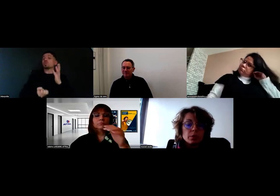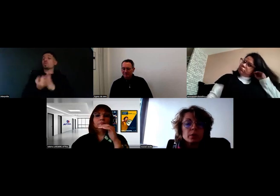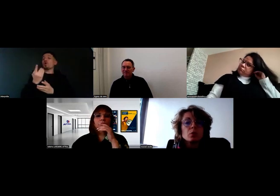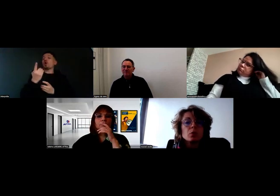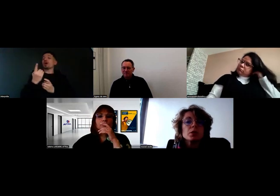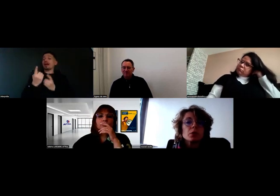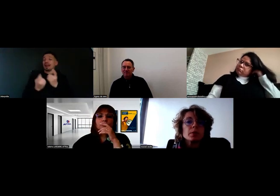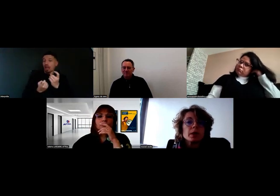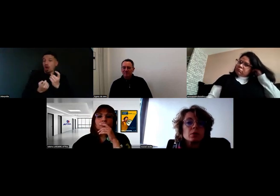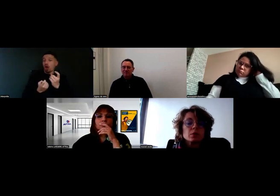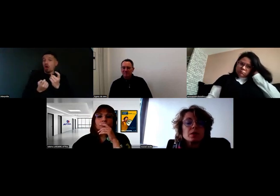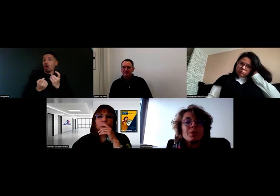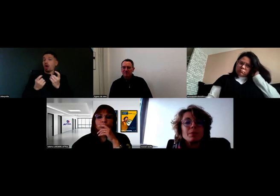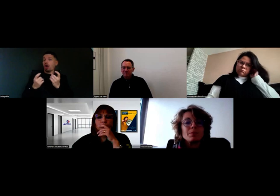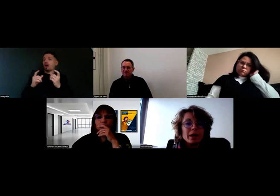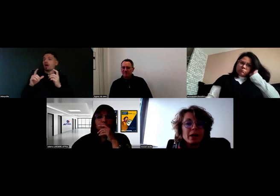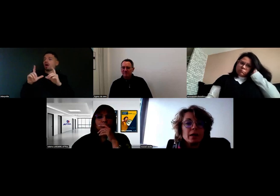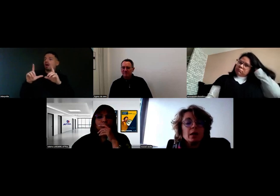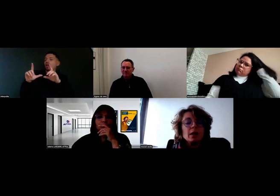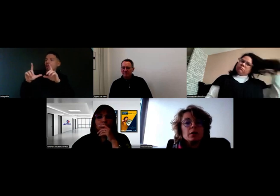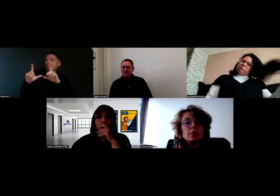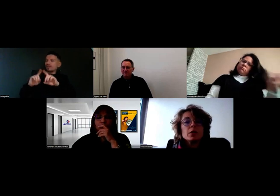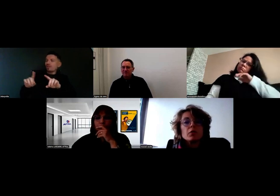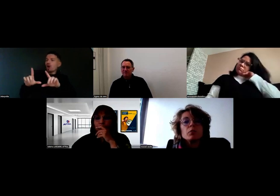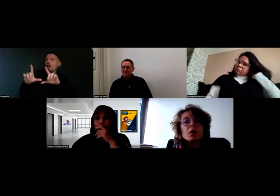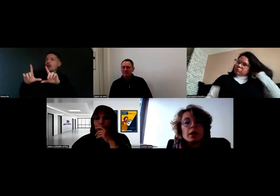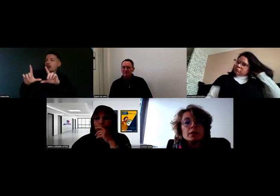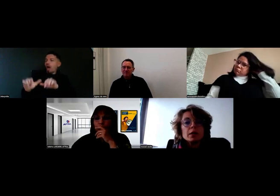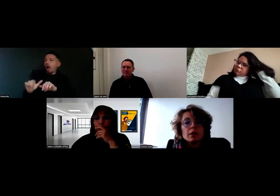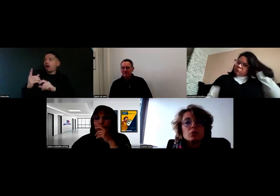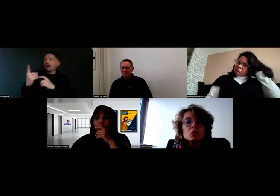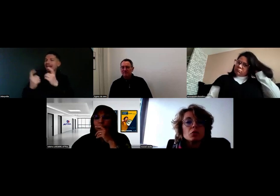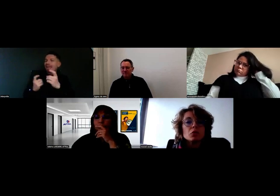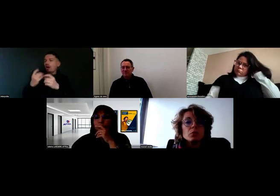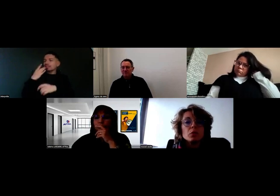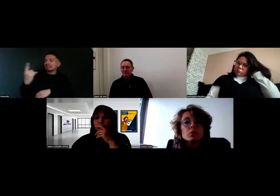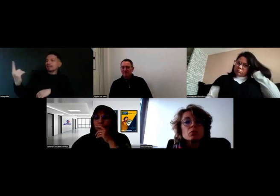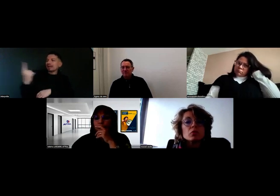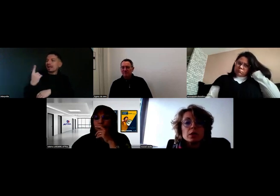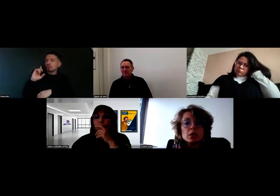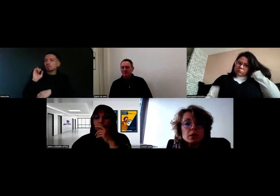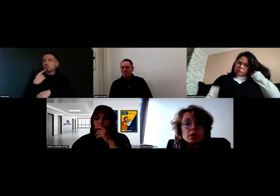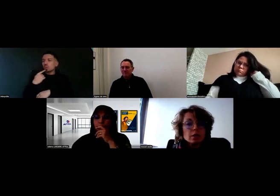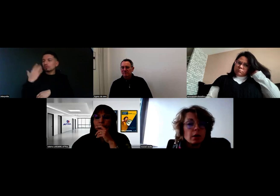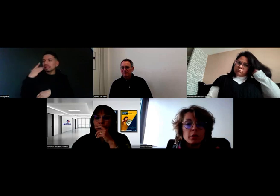à partir du moment où le client est présent, ce n'est pas pareil, puisque le client va pouvoir indiquer qu'on soit sourd ou pas, on sait tous faire des gestes, etc.